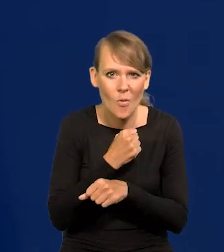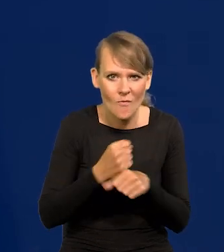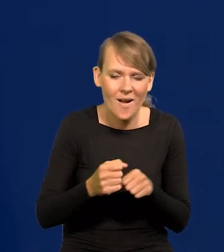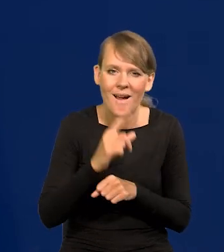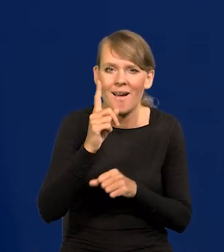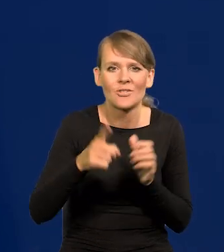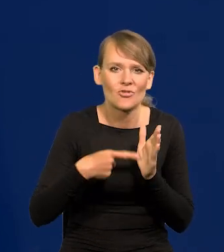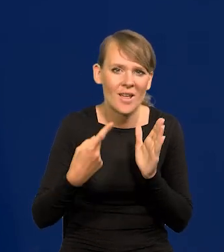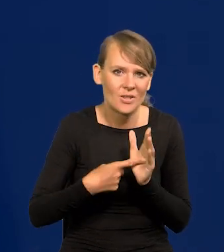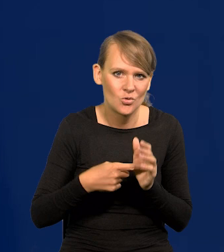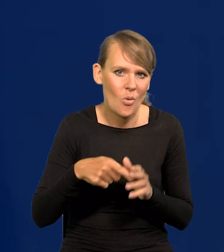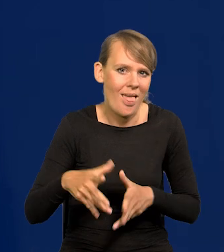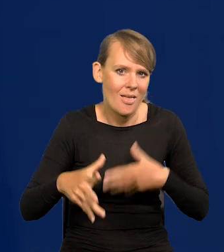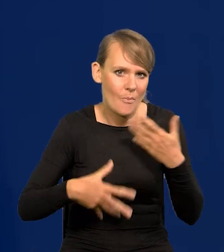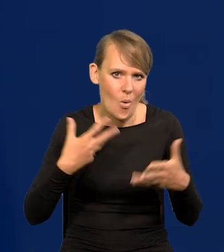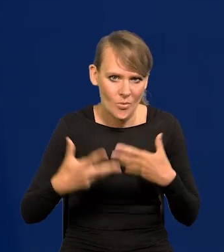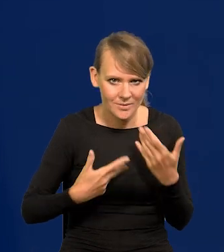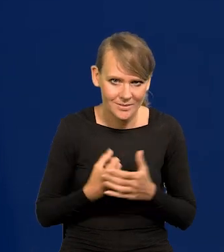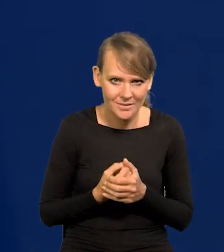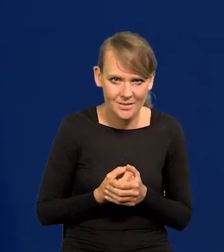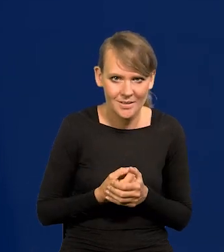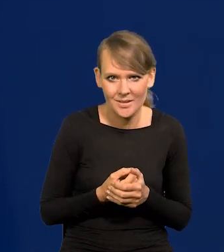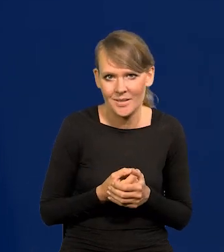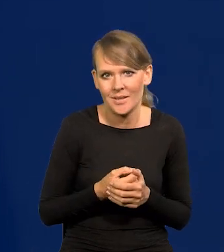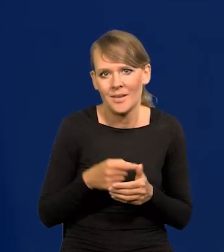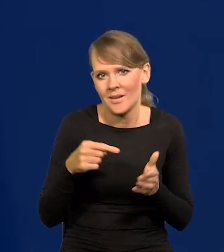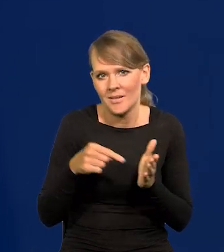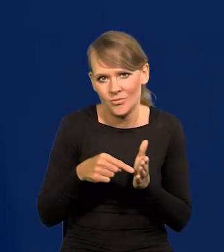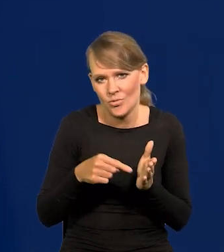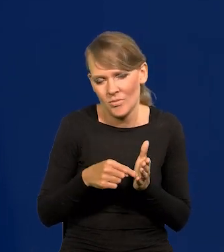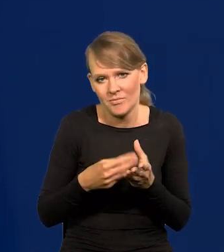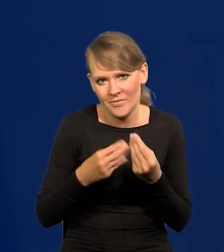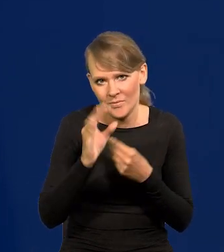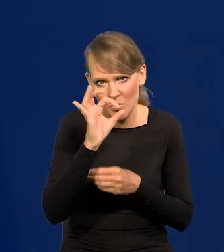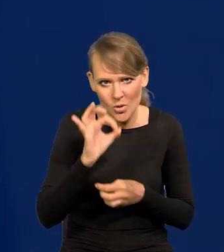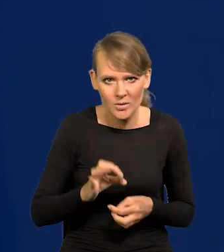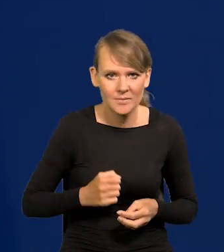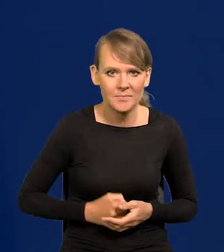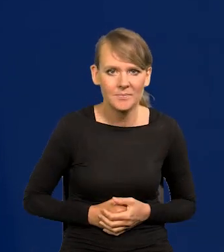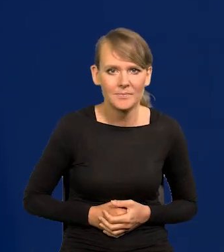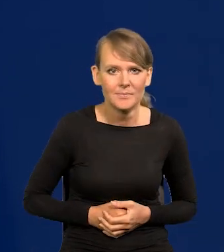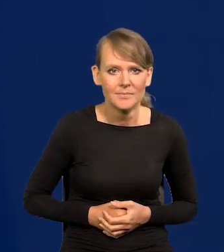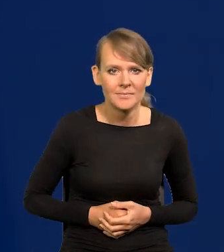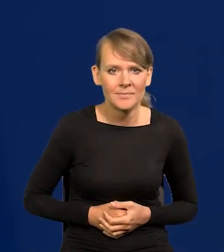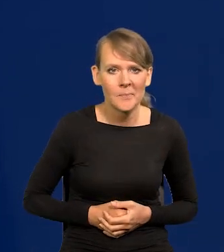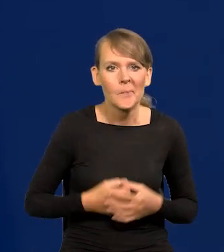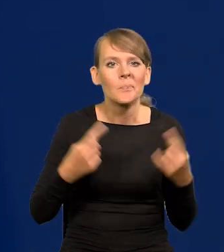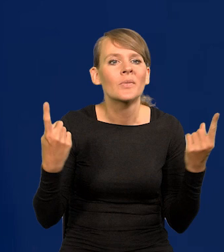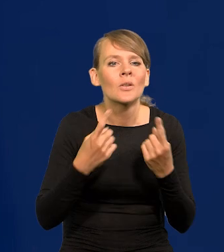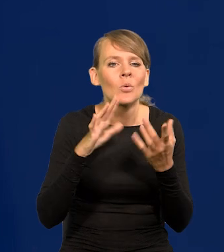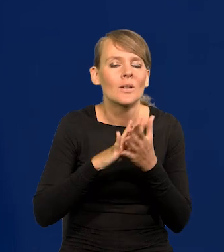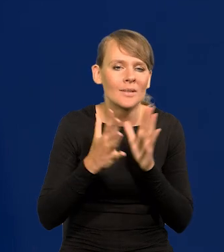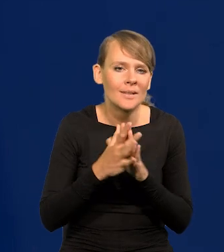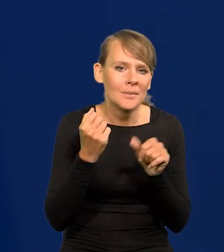ale najczęściej to są emocje, przynajmniej kilkadziesiąt procent. Więc sytuacja na rynku pracy jest bardzo dobra,